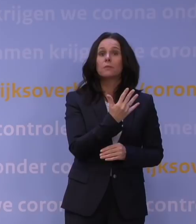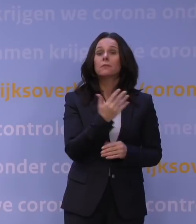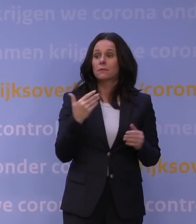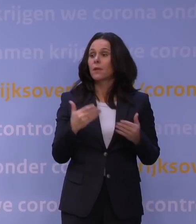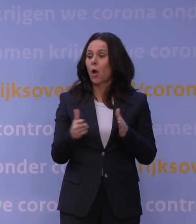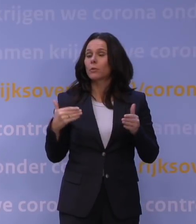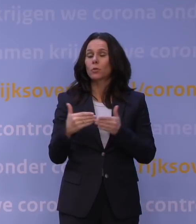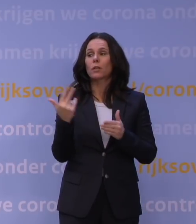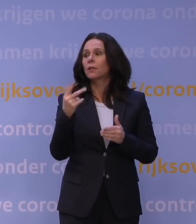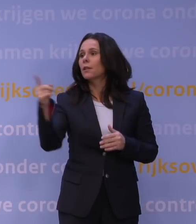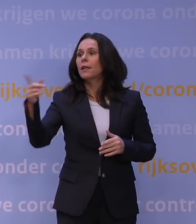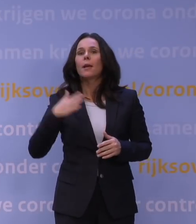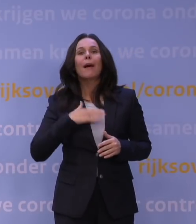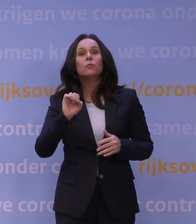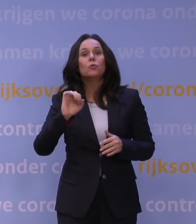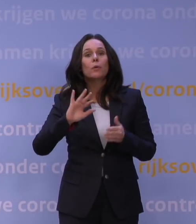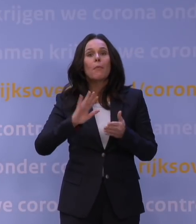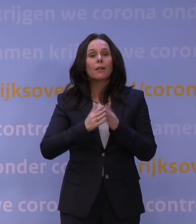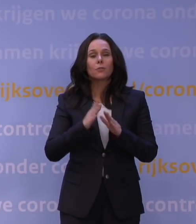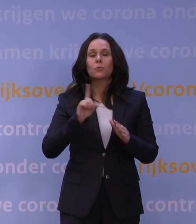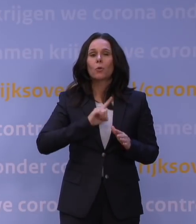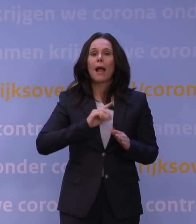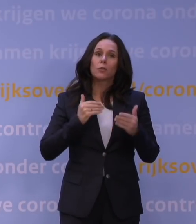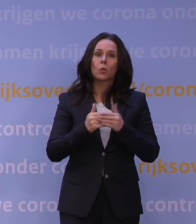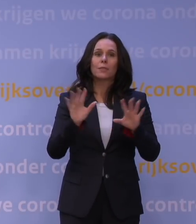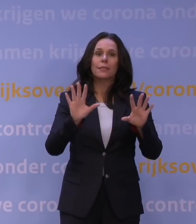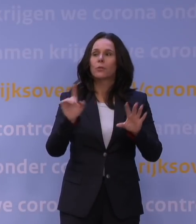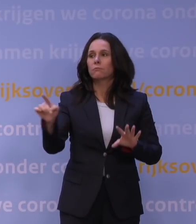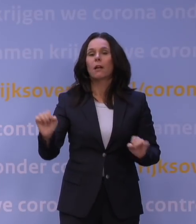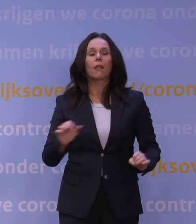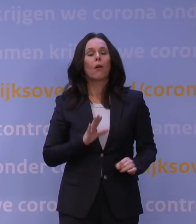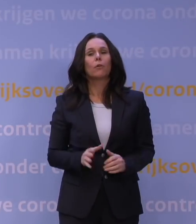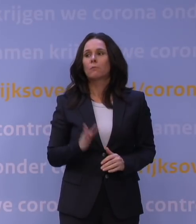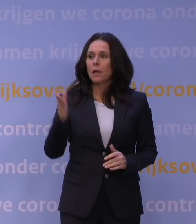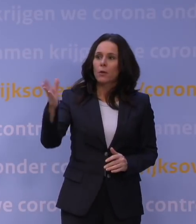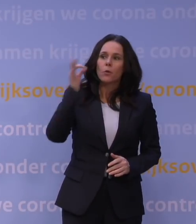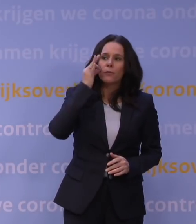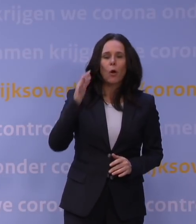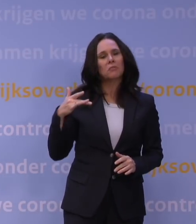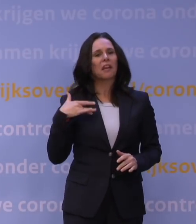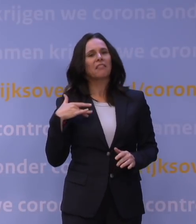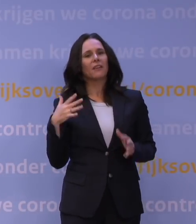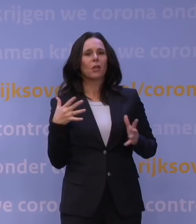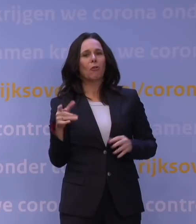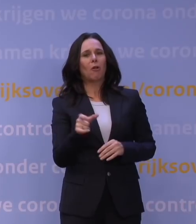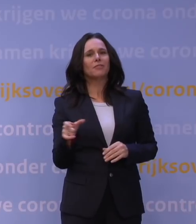Mijn supermarkt was normaal gesproken tot tien uur open. Ja, oké, dat kan ook, maar u woont dan in een deftige, grote stad, maar voor de meeste Nederlanders